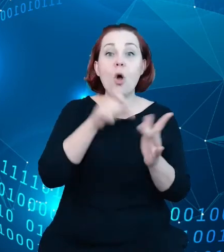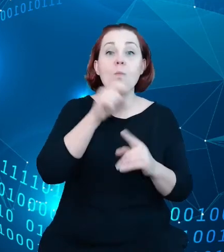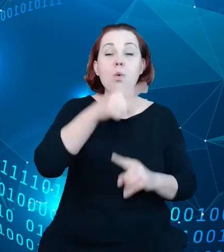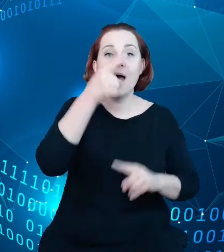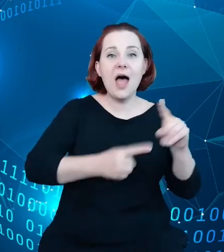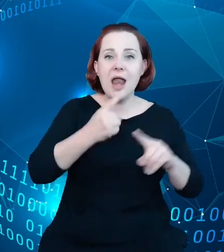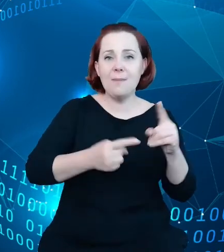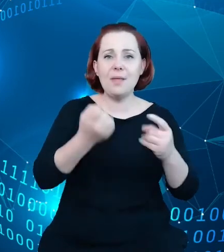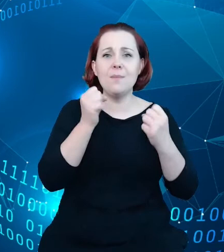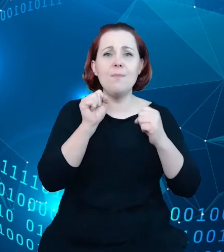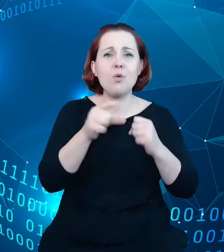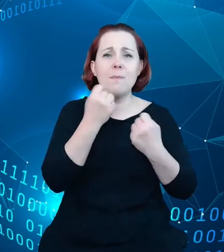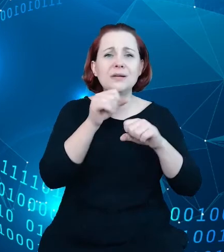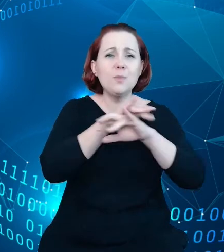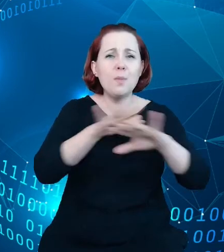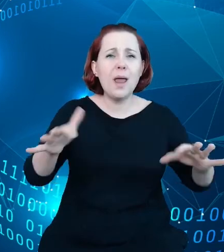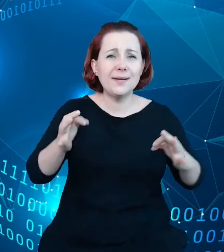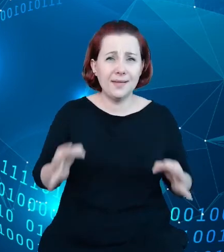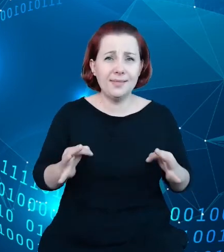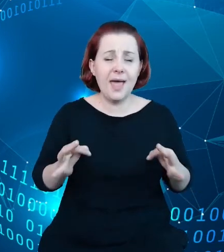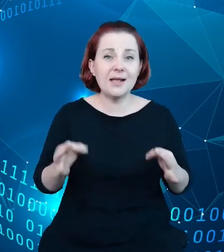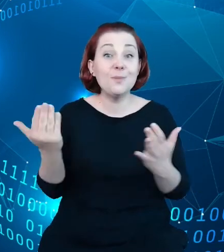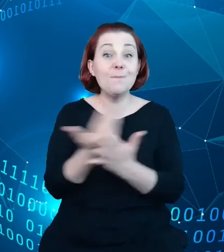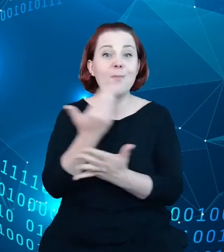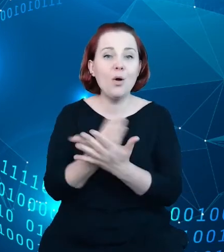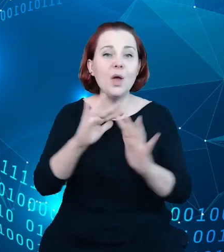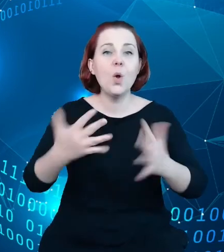tym momencie trendu, jakim jest Smart City, i zgromadził,